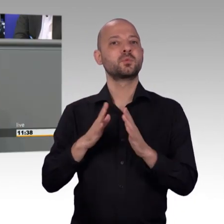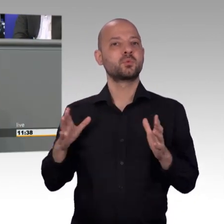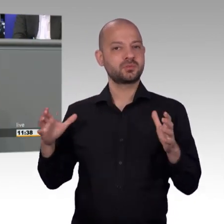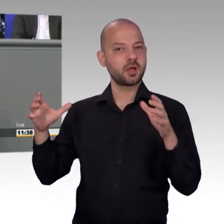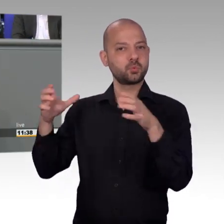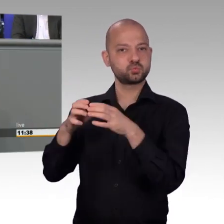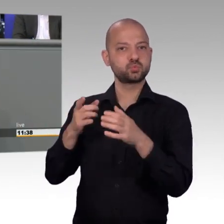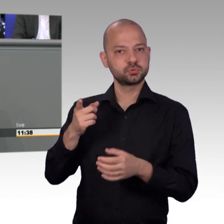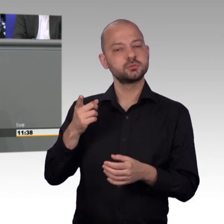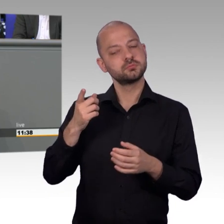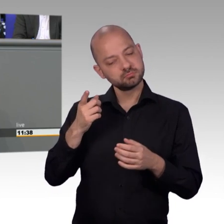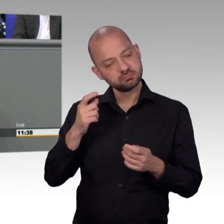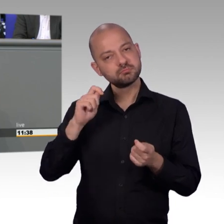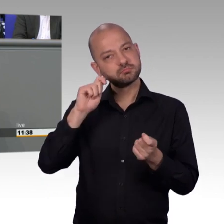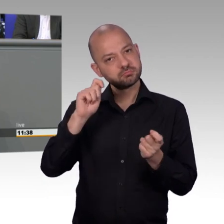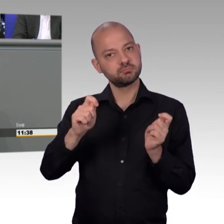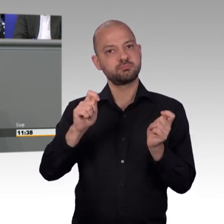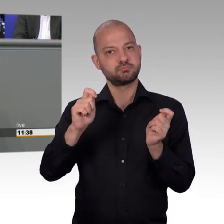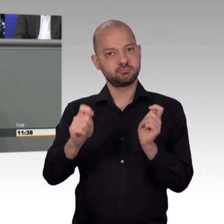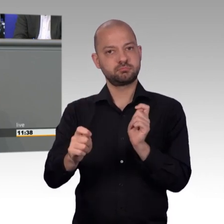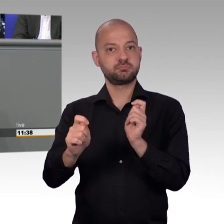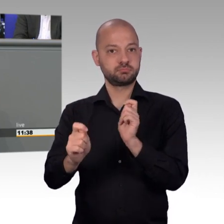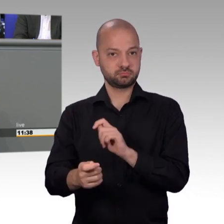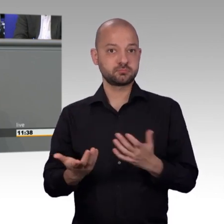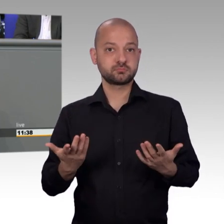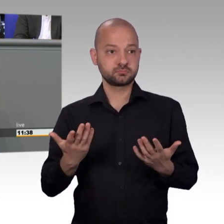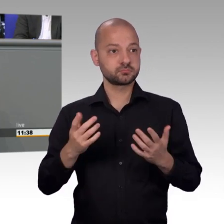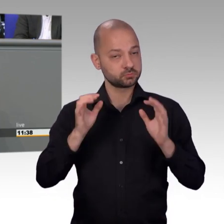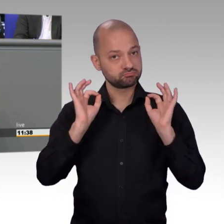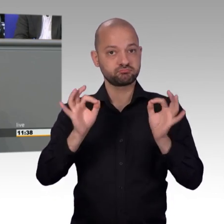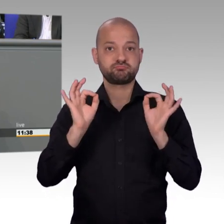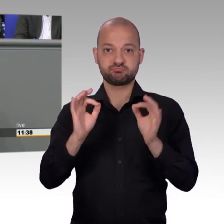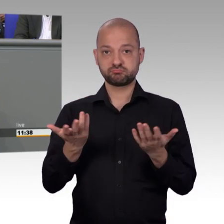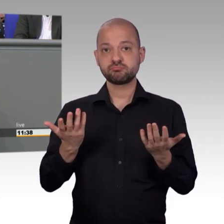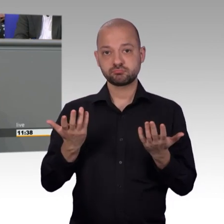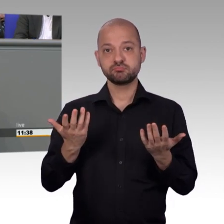so möchte ich mich bei Ihnen für die vergangenen Jahre bedanken, das waren ja nun ein paar mehr, in denen Sie unsere Ausschusssitzungen